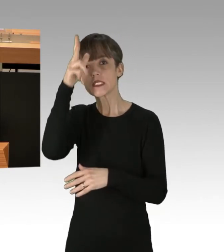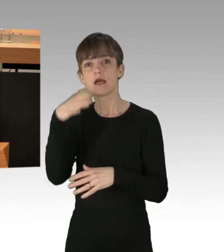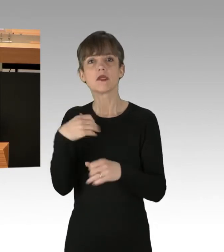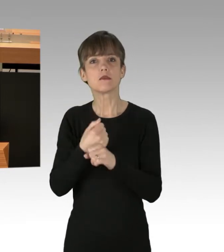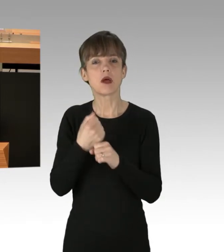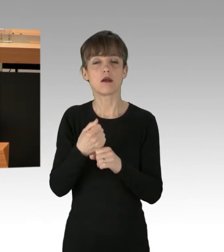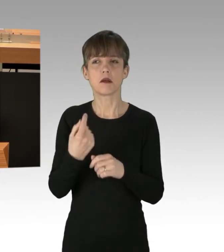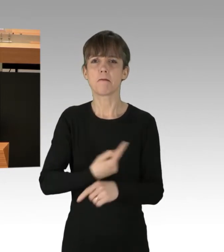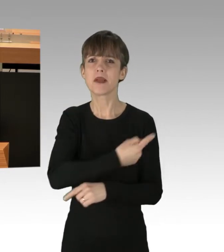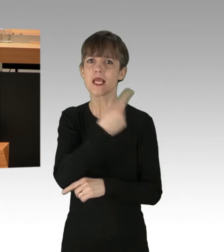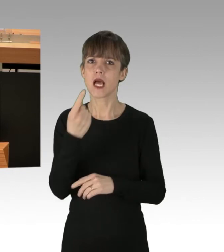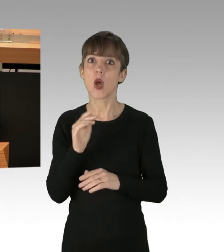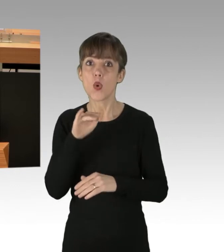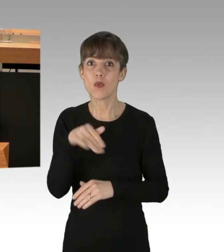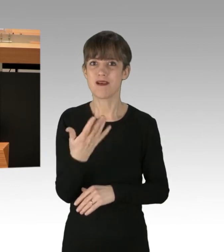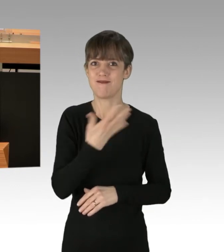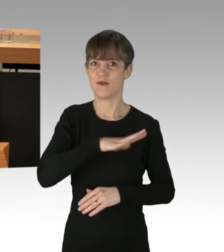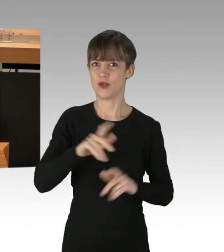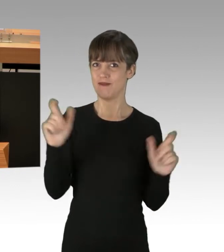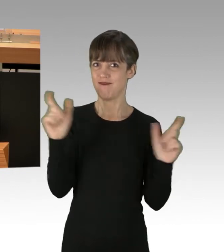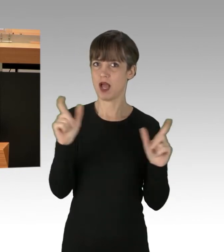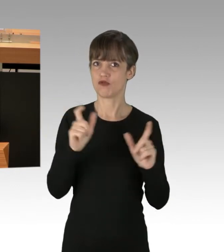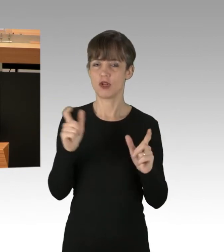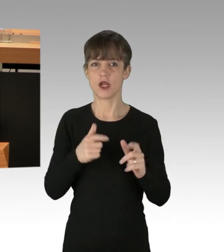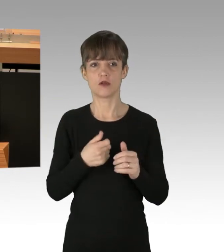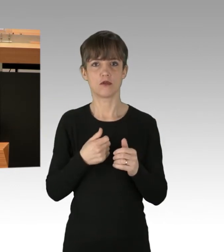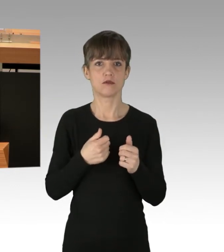über 5 000 Veranstaltungen und Demonstrationen.